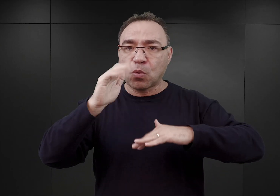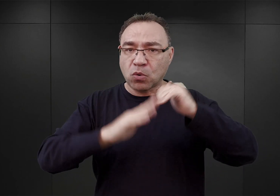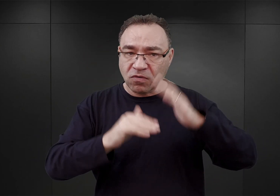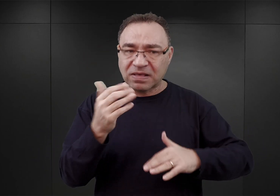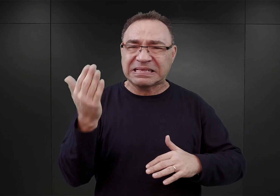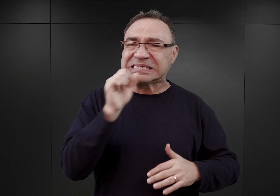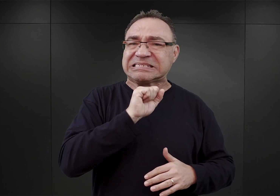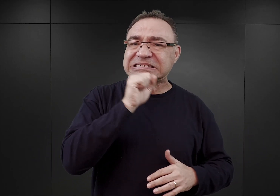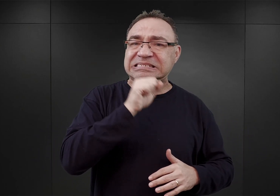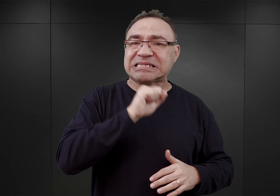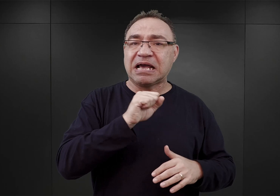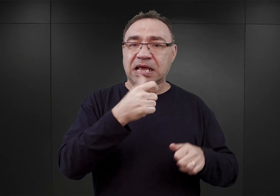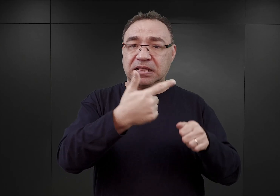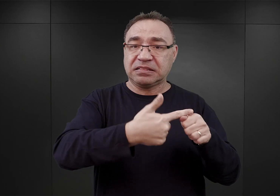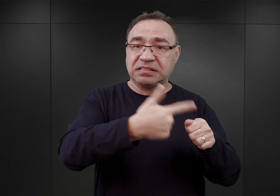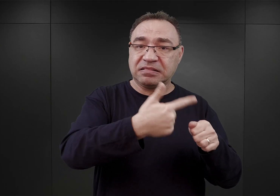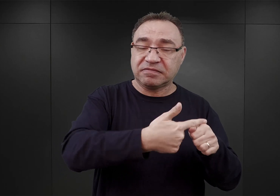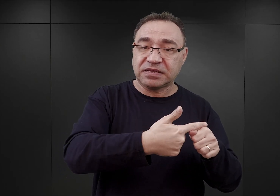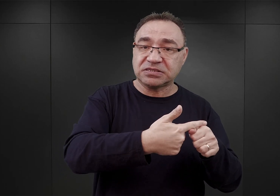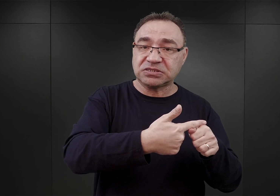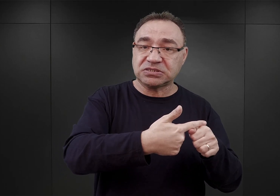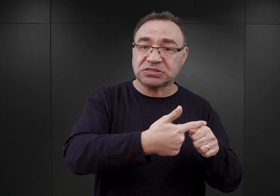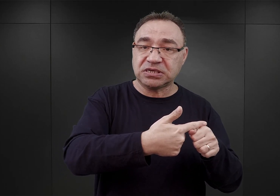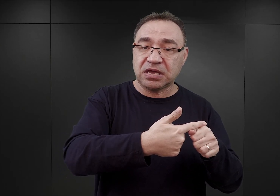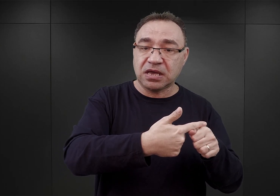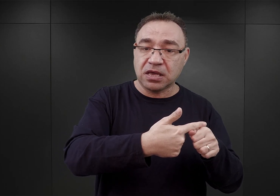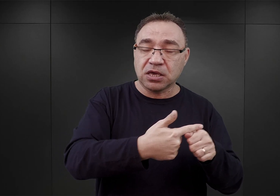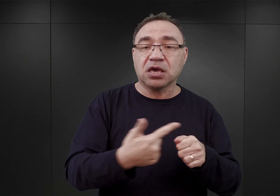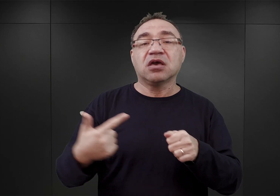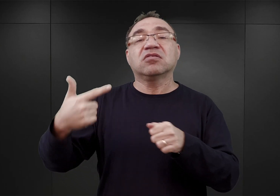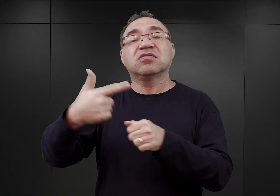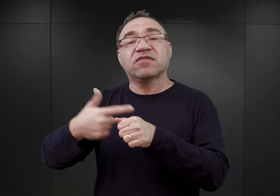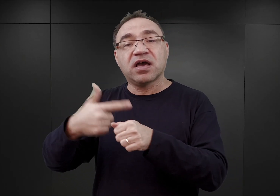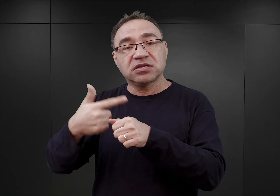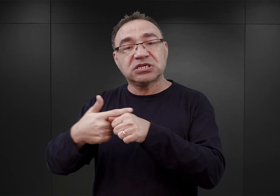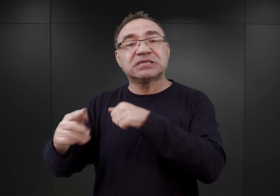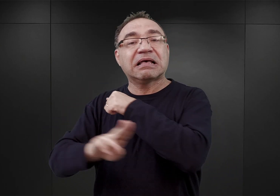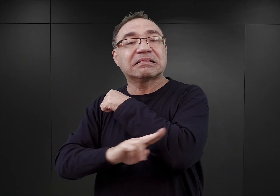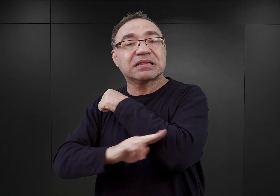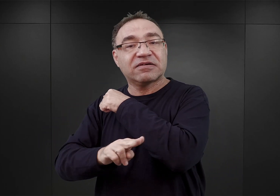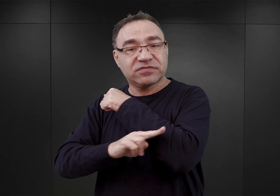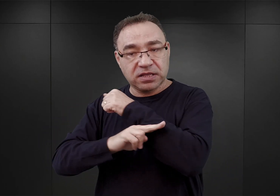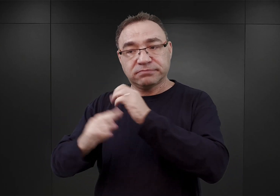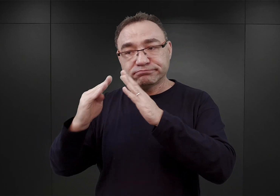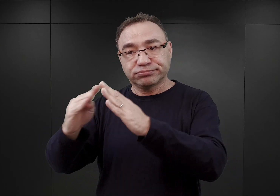w liczbie dwudziestu, i dwadzieścia kolejnych baraków drewnianych, które znajdowały się tutaj w pobliżu.